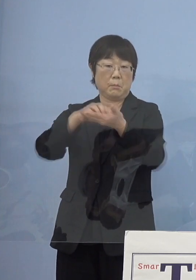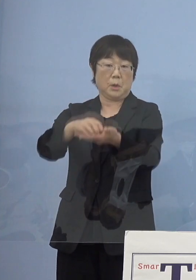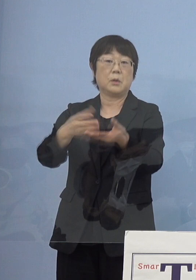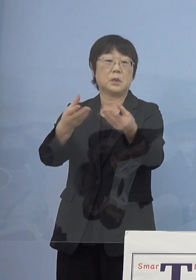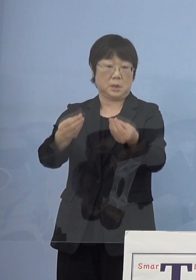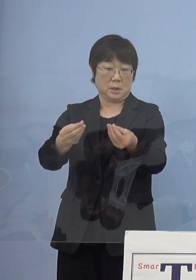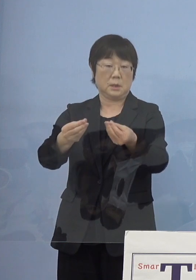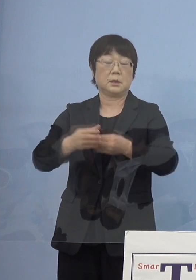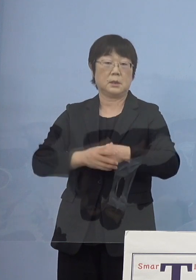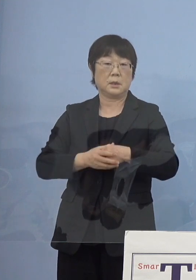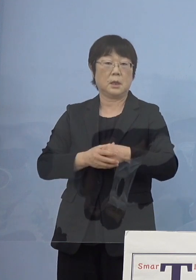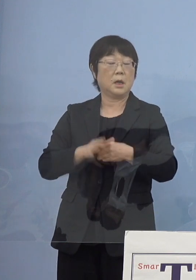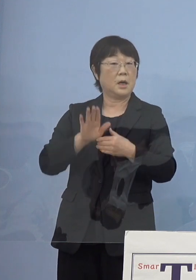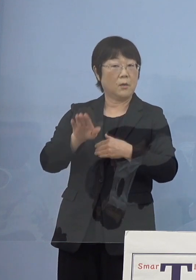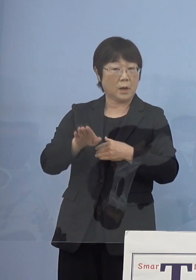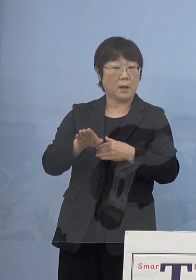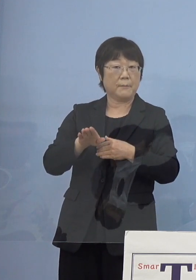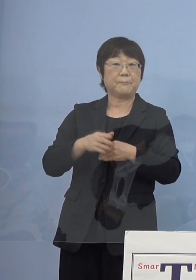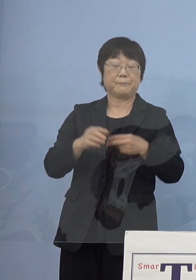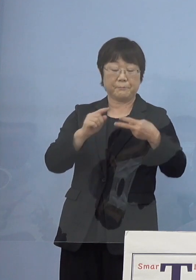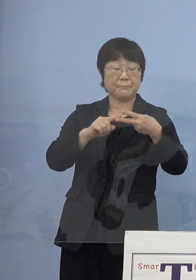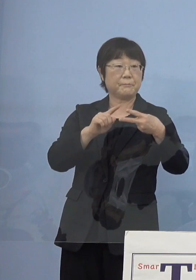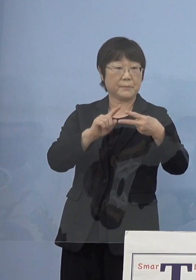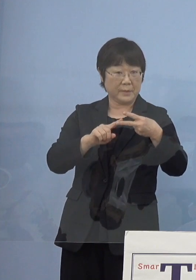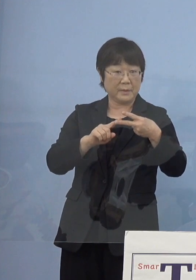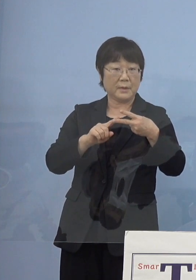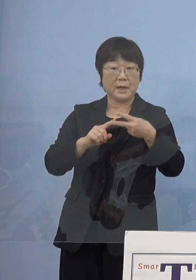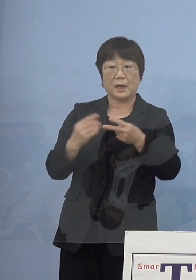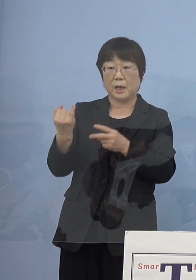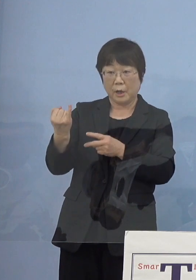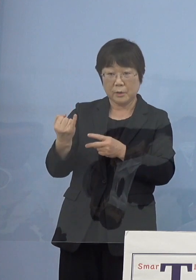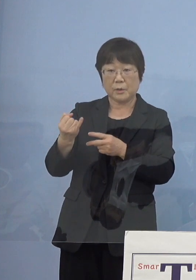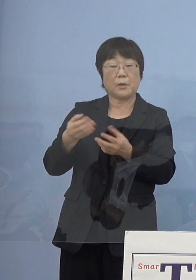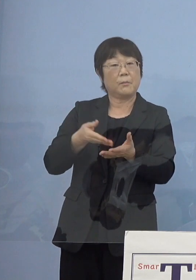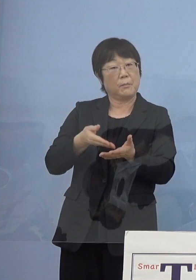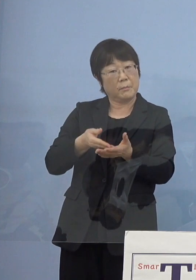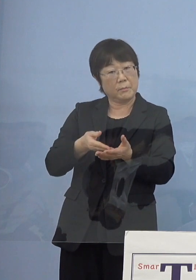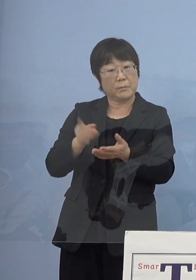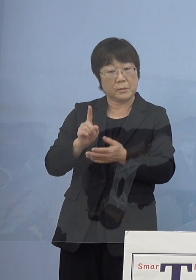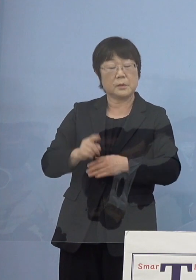それからエピソードこれはもういうまでもなく 先ほど一つ申し上げたように